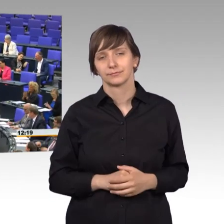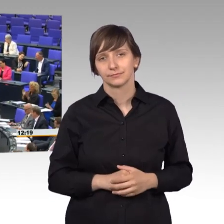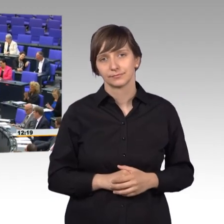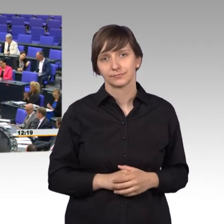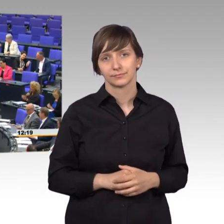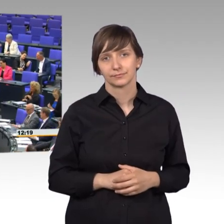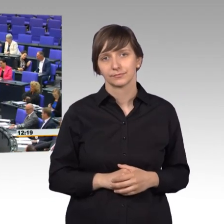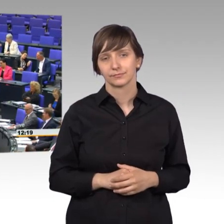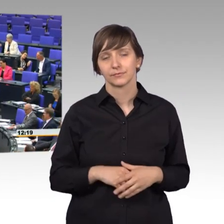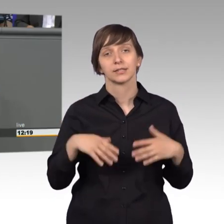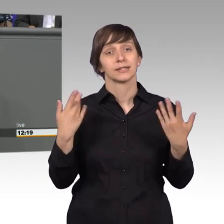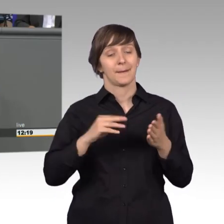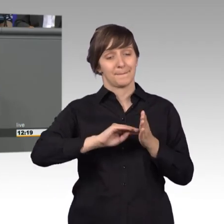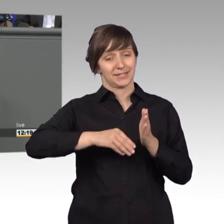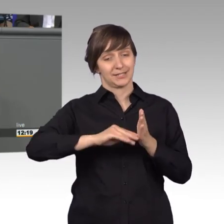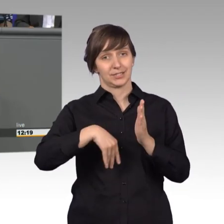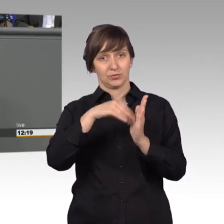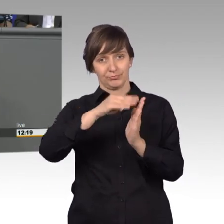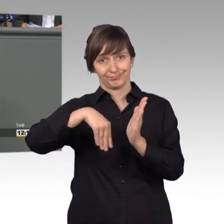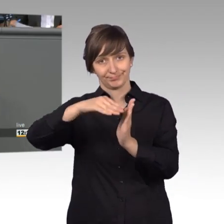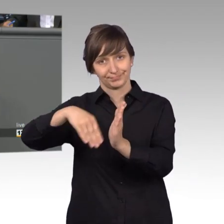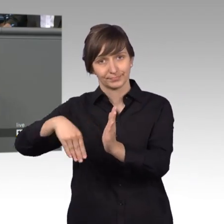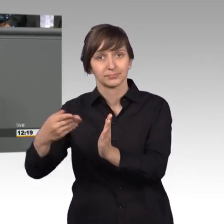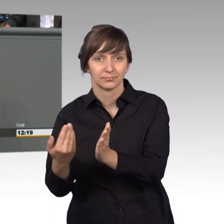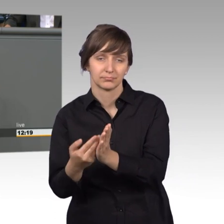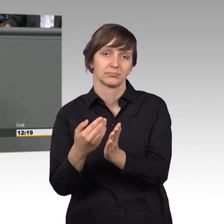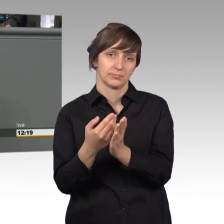Wenn Petitionen verfasst werden, seit 2005 ist das übrigens auch online